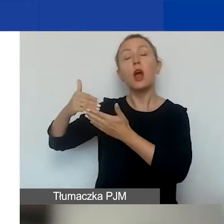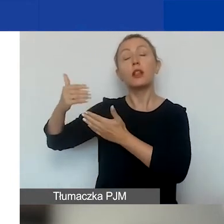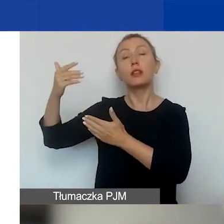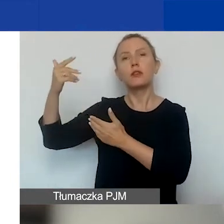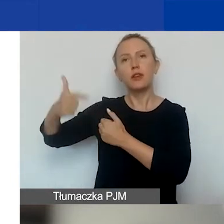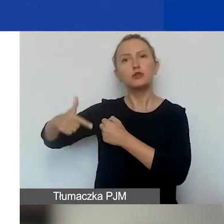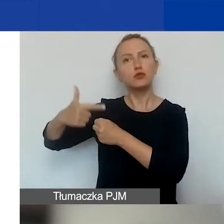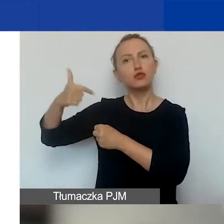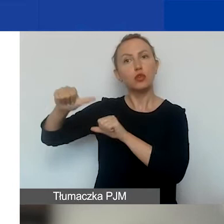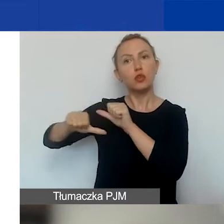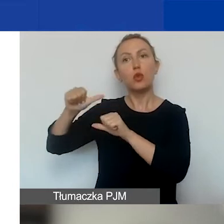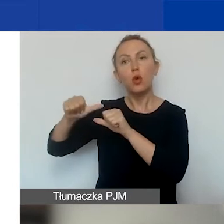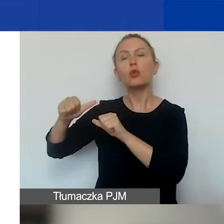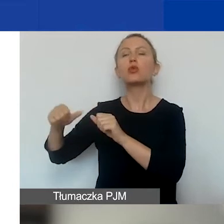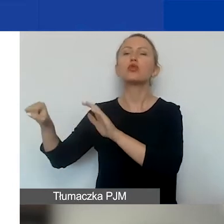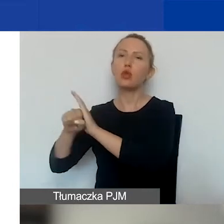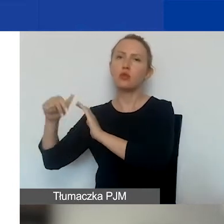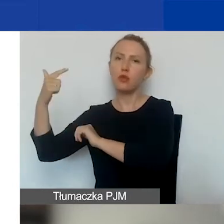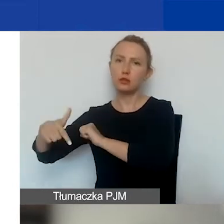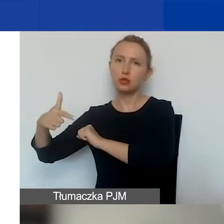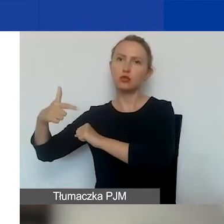do drugiego kwartału 2023 roku.